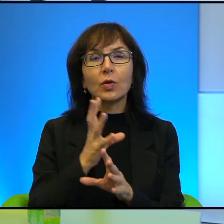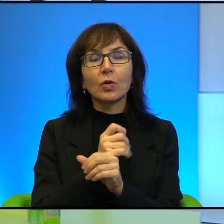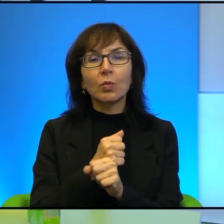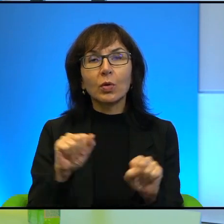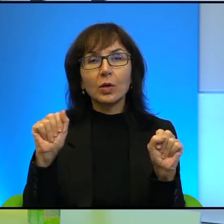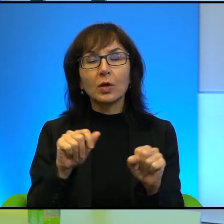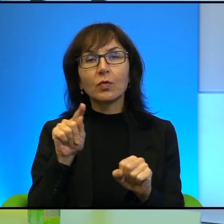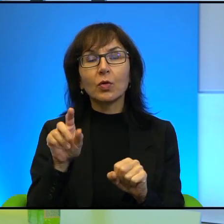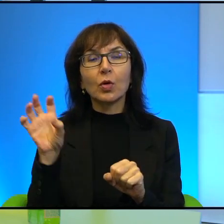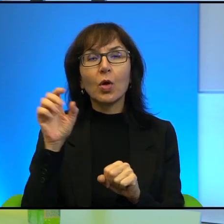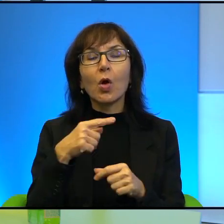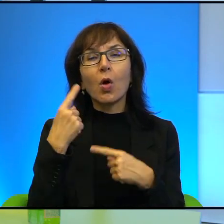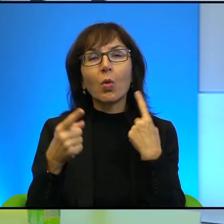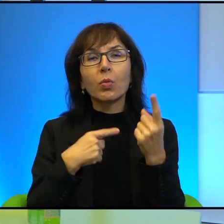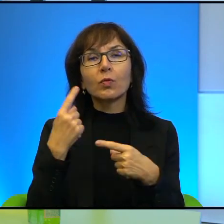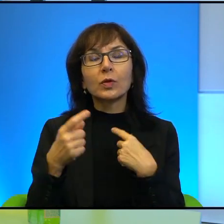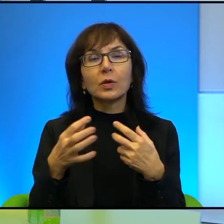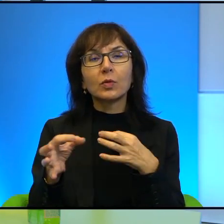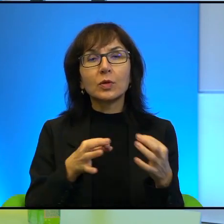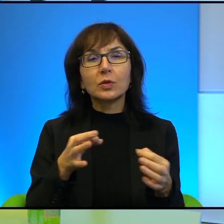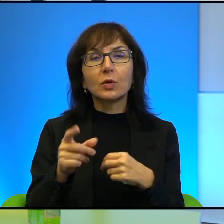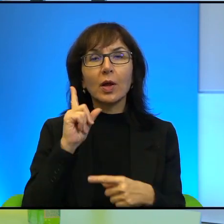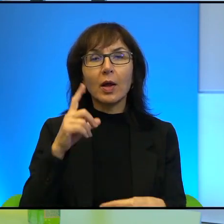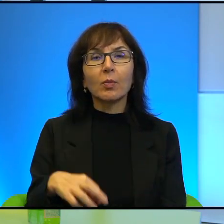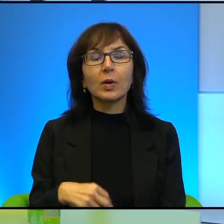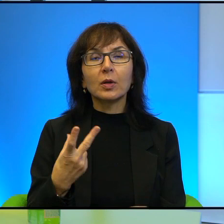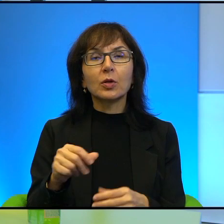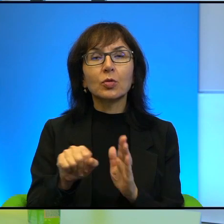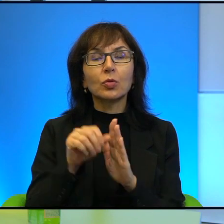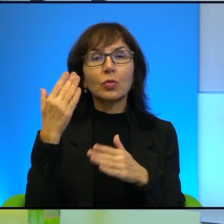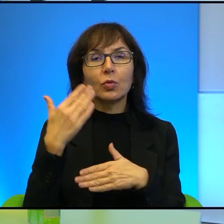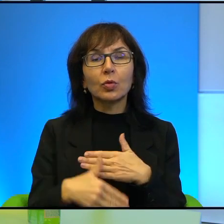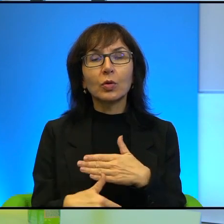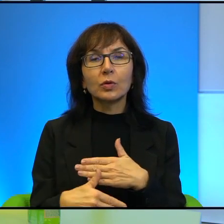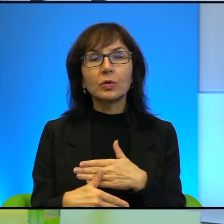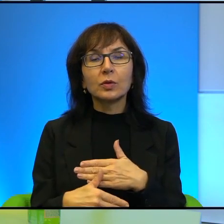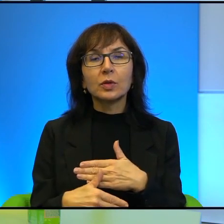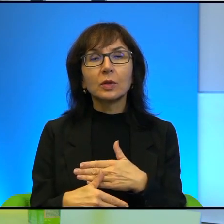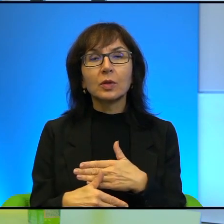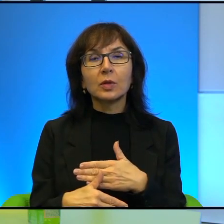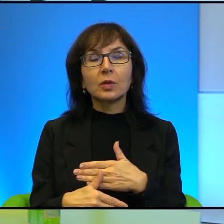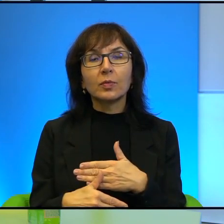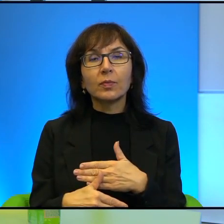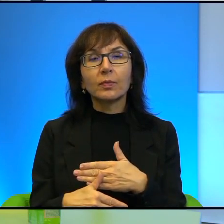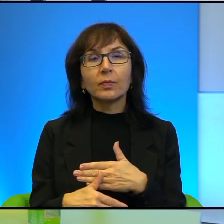te historie, a Pan tak jakby nie do końca nawet jakby wartościuje te opowieści